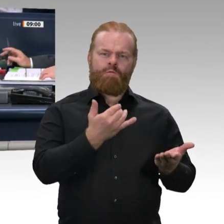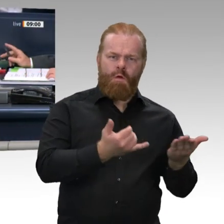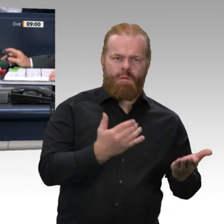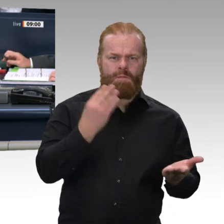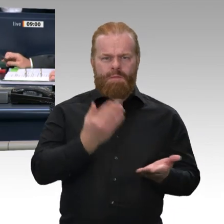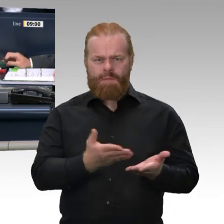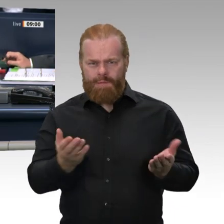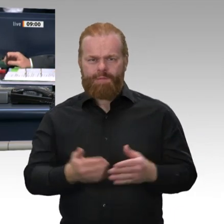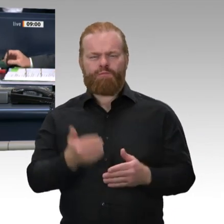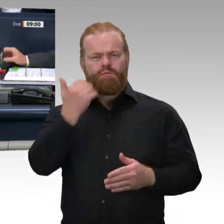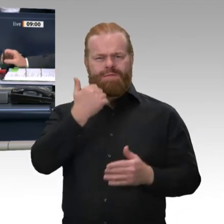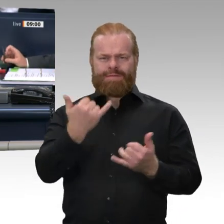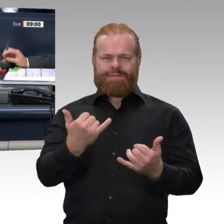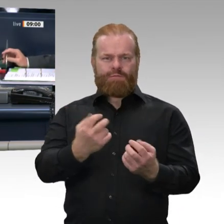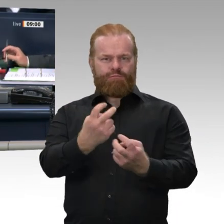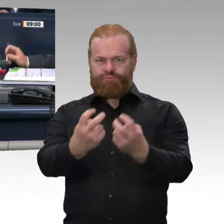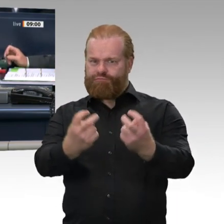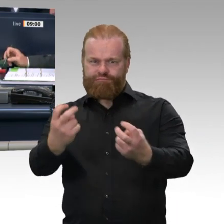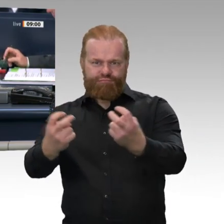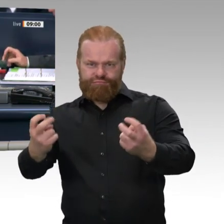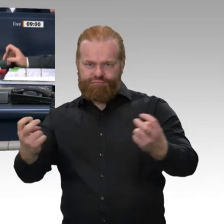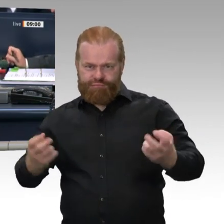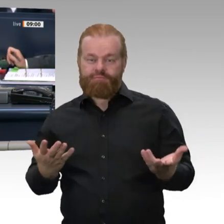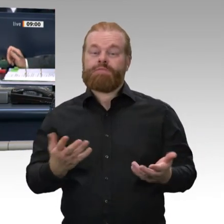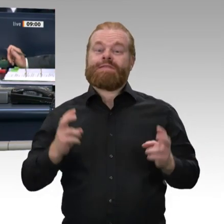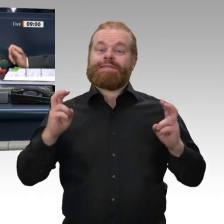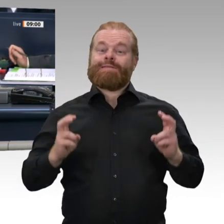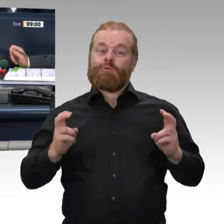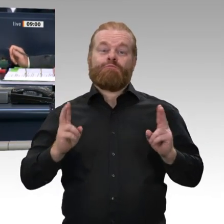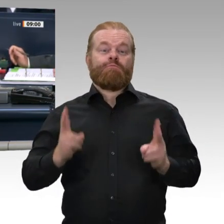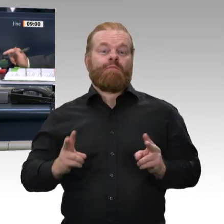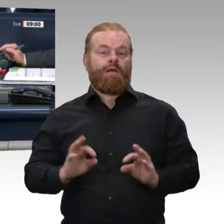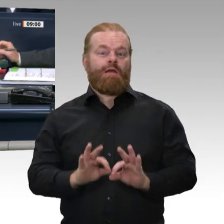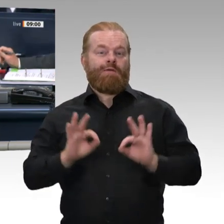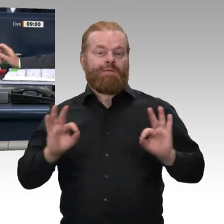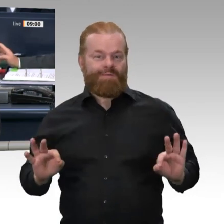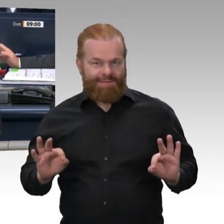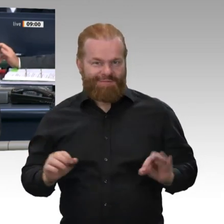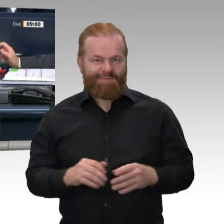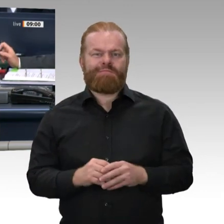Mechthild Rawert und für die ausgeschiedene Kollegin Dr. Astrid Freudenstein ist der